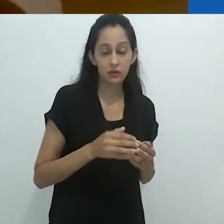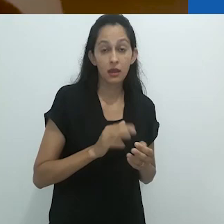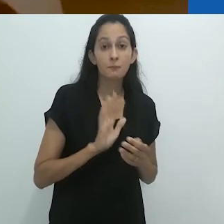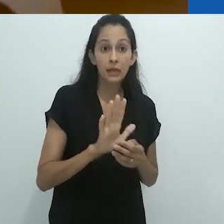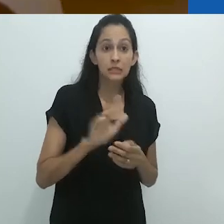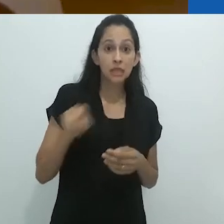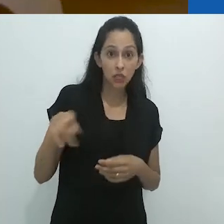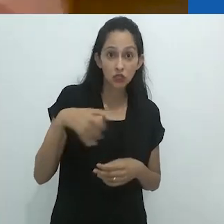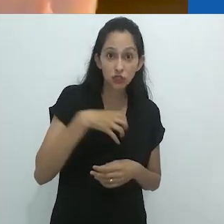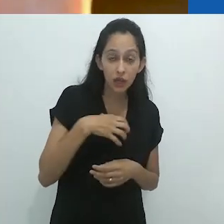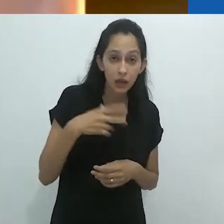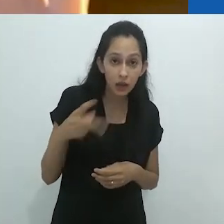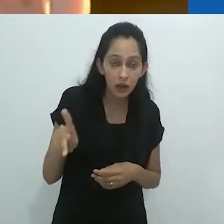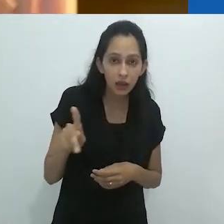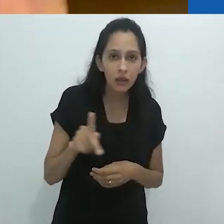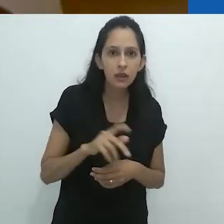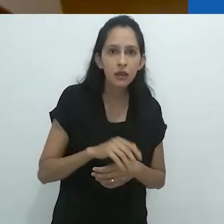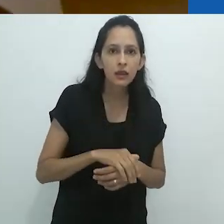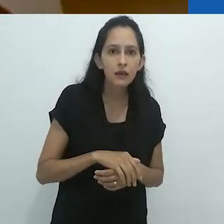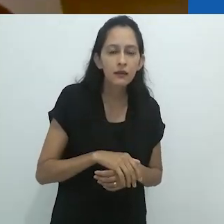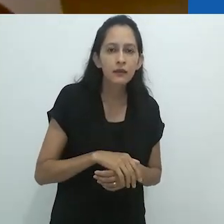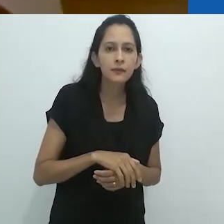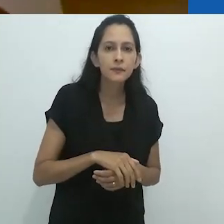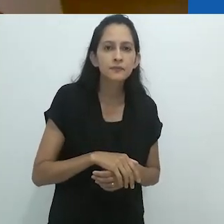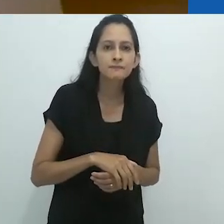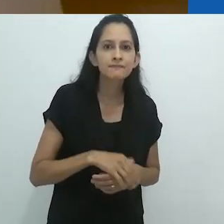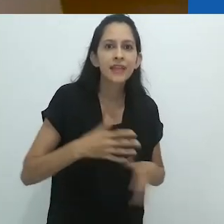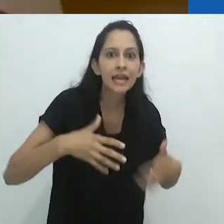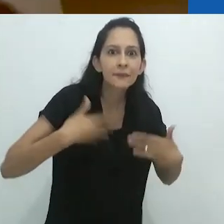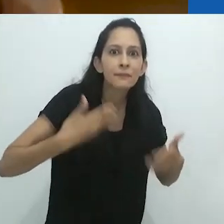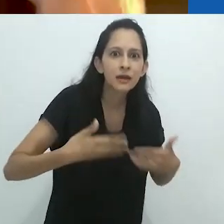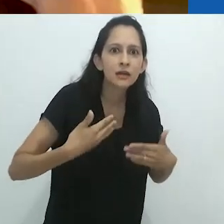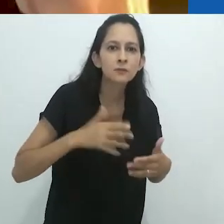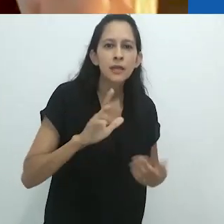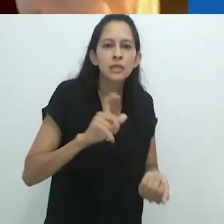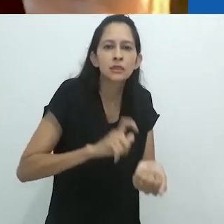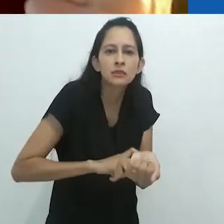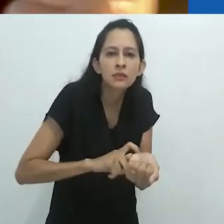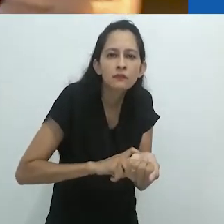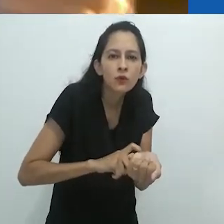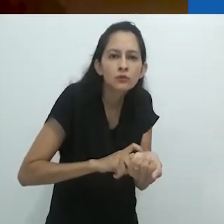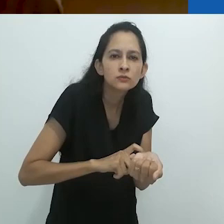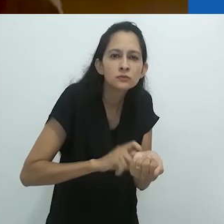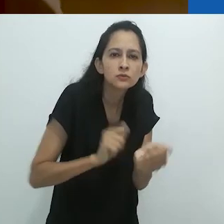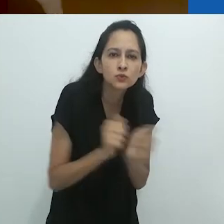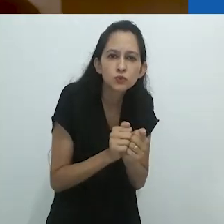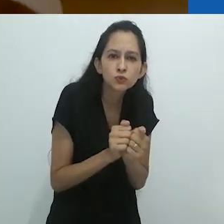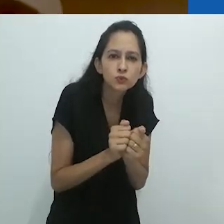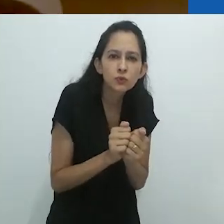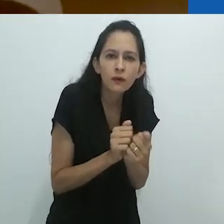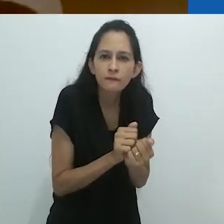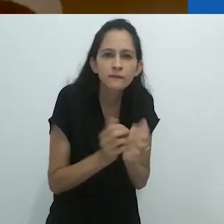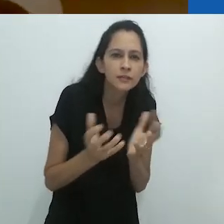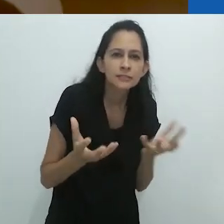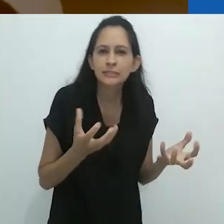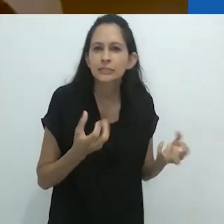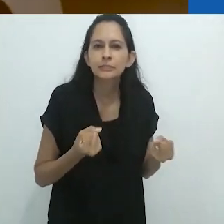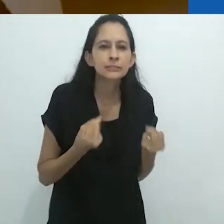Foca, ao mesmo tempo animado e irritado